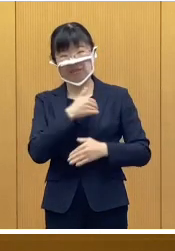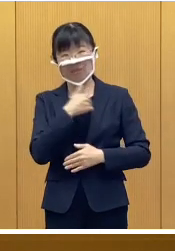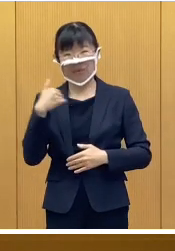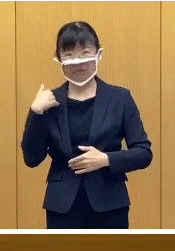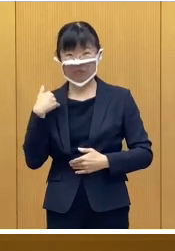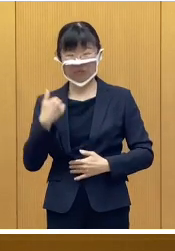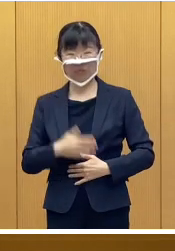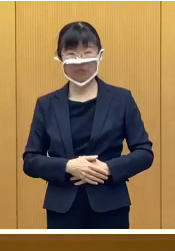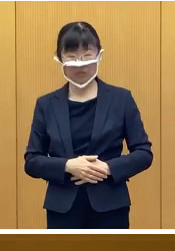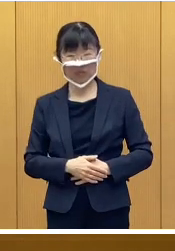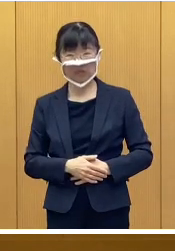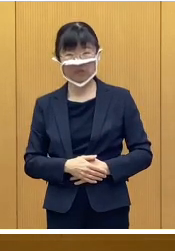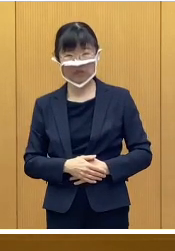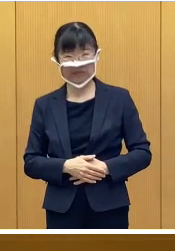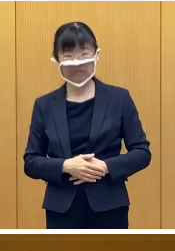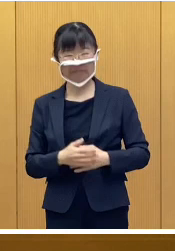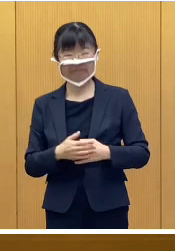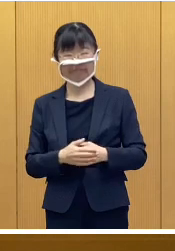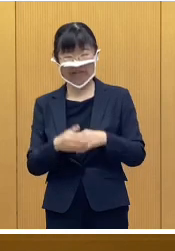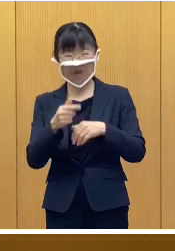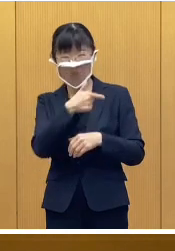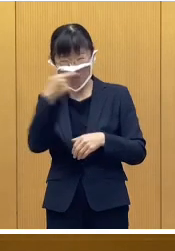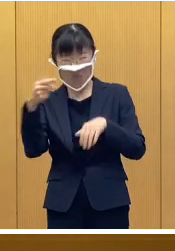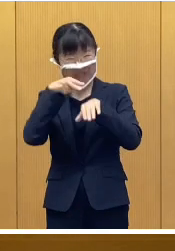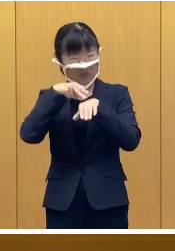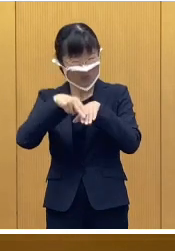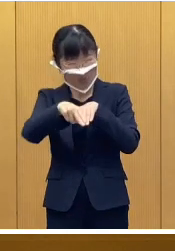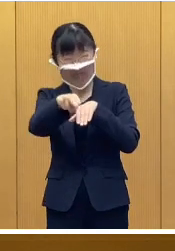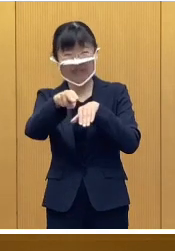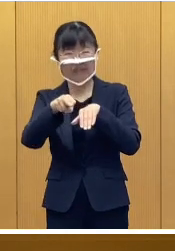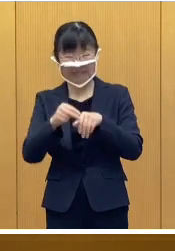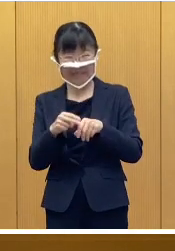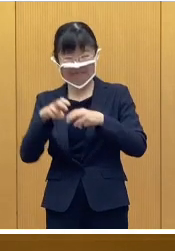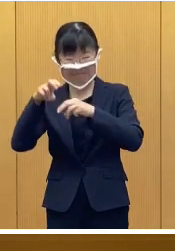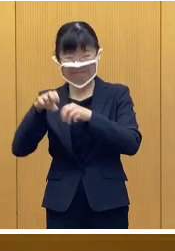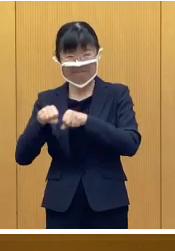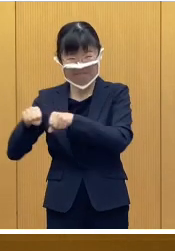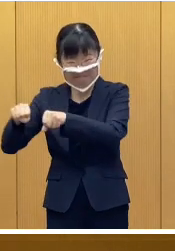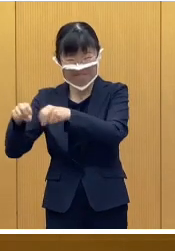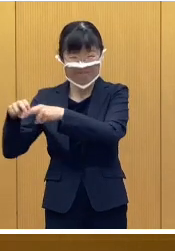恒例の大すべり台、それから、回転そり